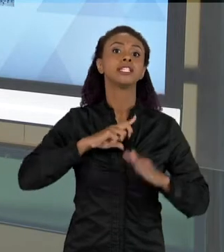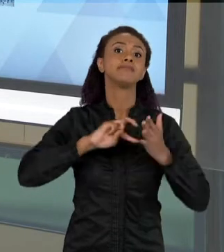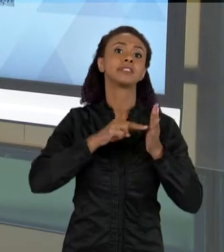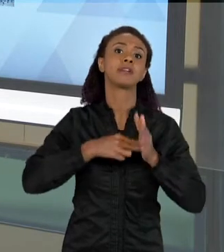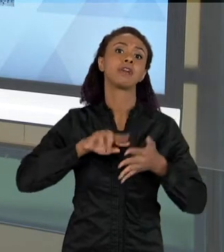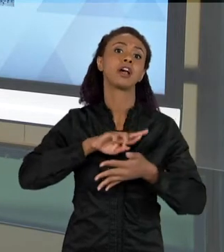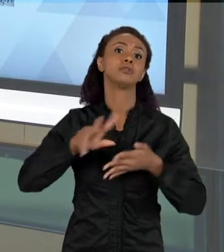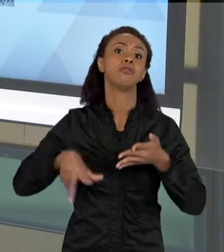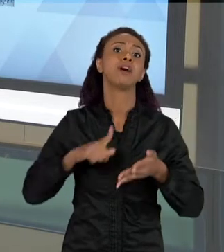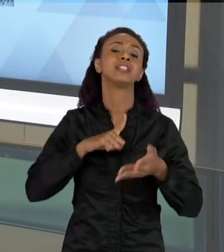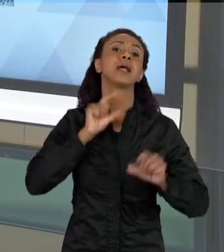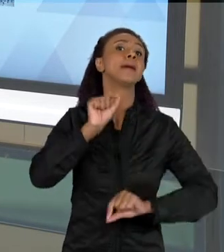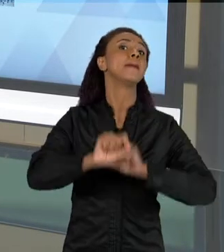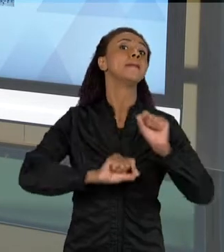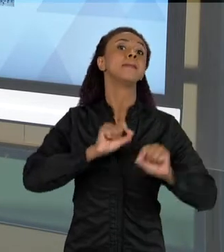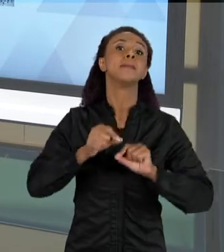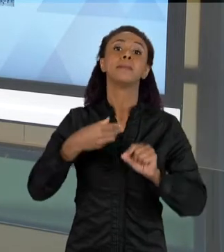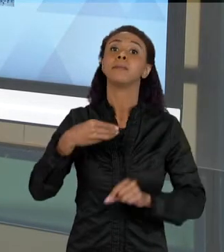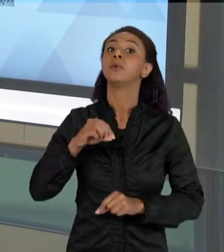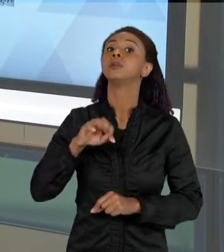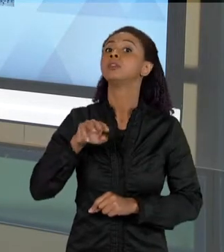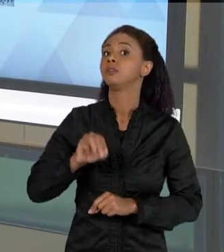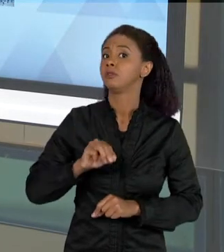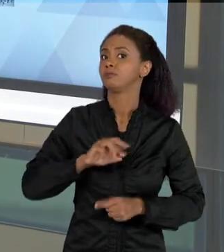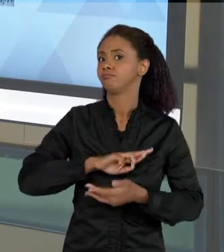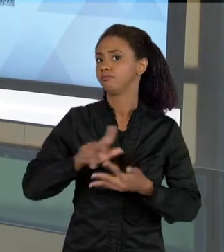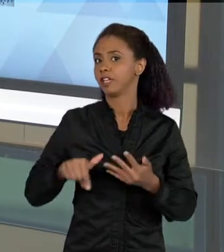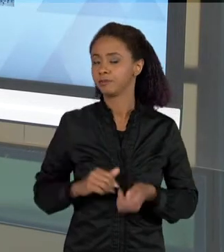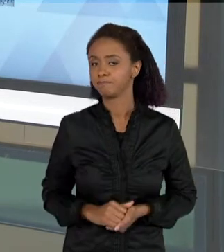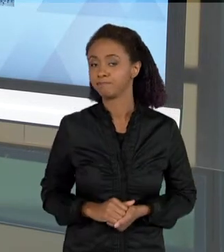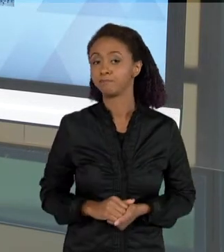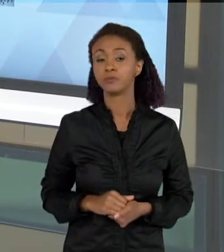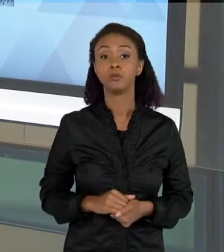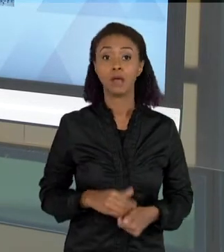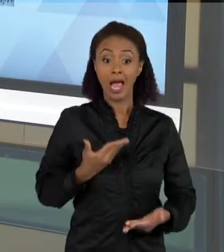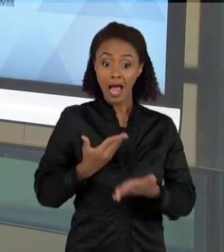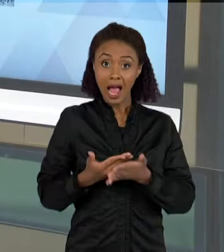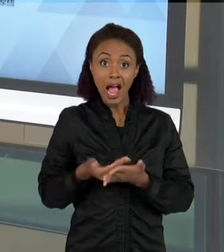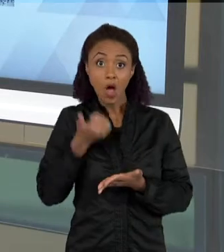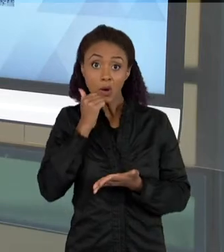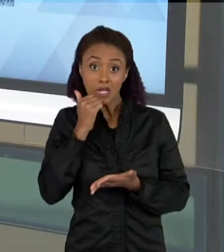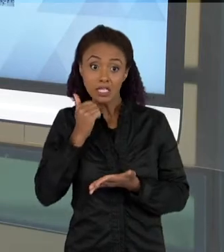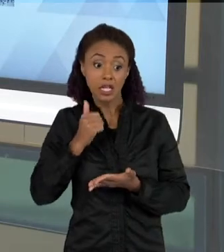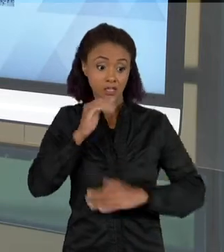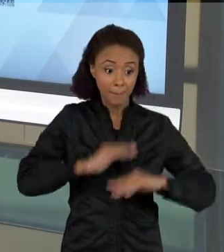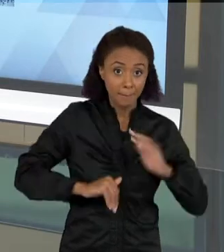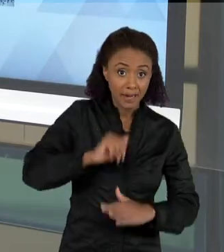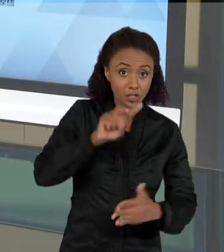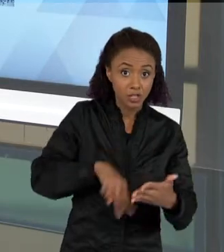QUAIS A GENTE LÊ, LER NUMA AULA DE CIÊNCIAS PODE TER TODO ESSE CONJUNTO DE COISAS